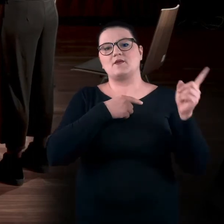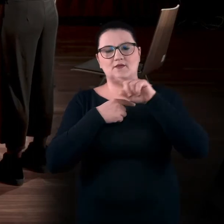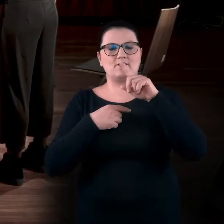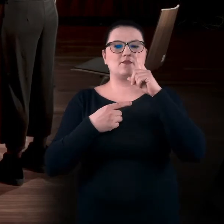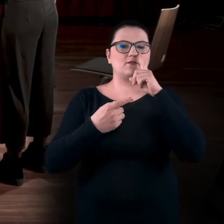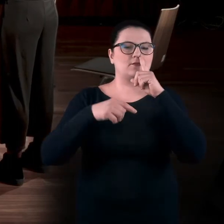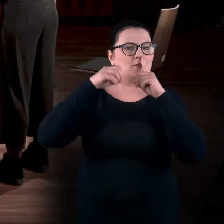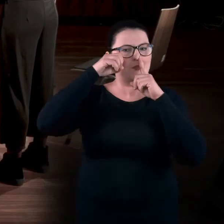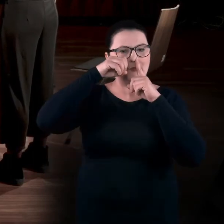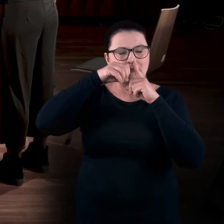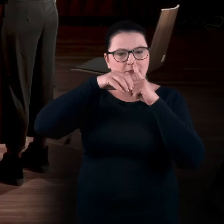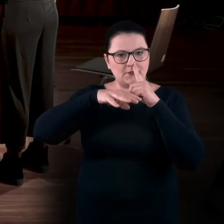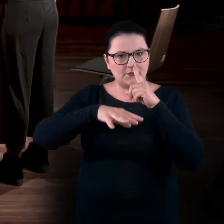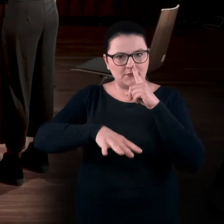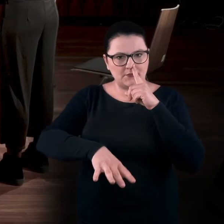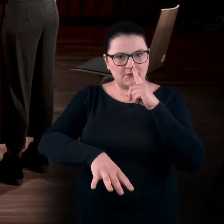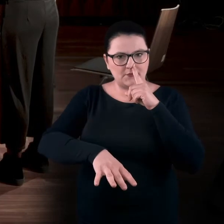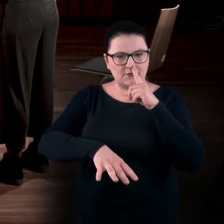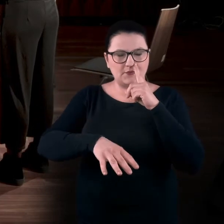Zasłaniamy przeciwną i wydech.